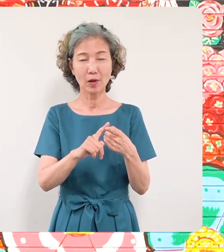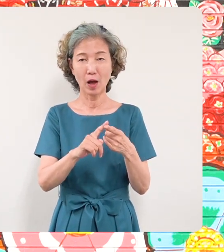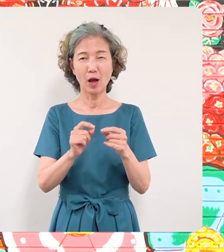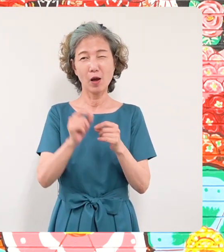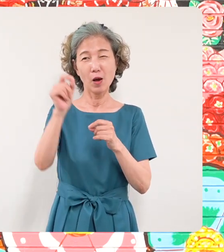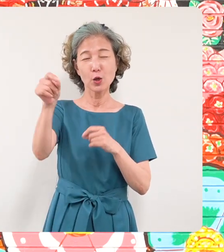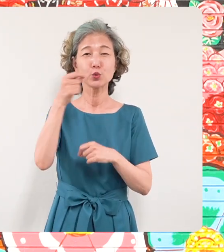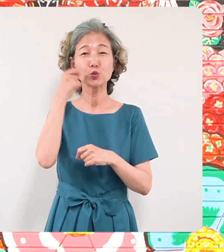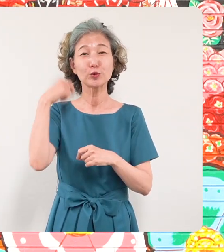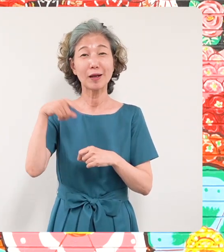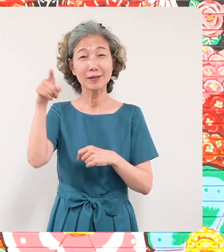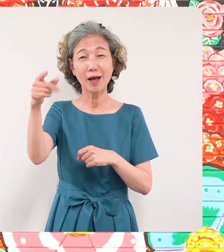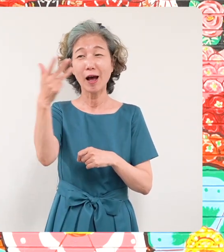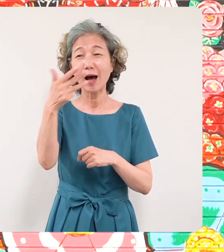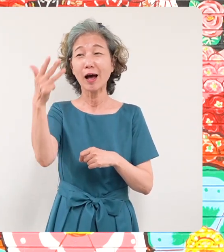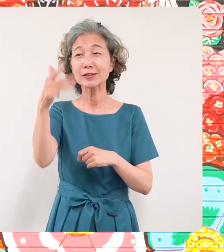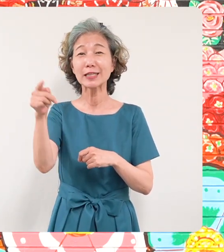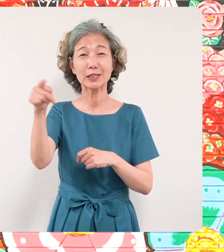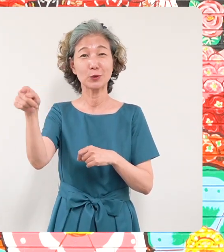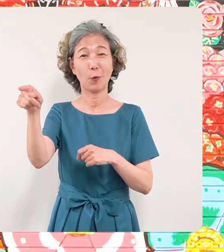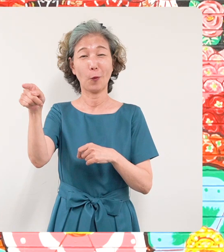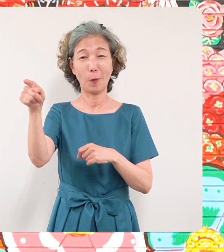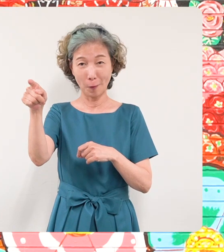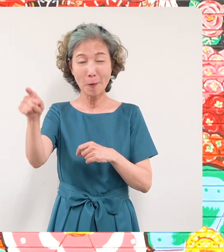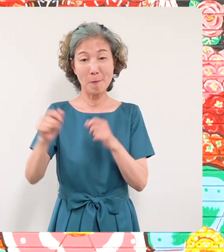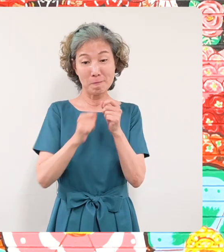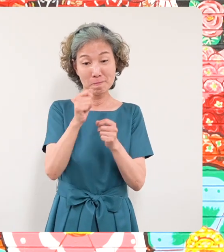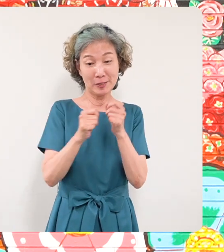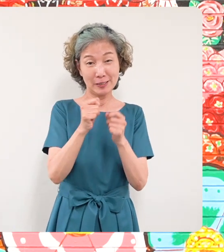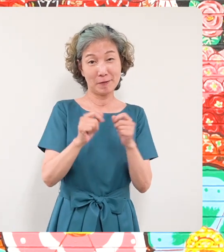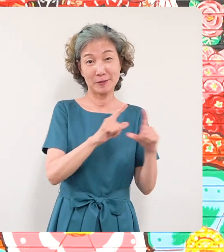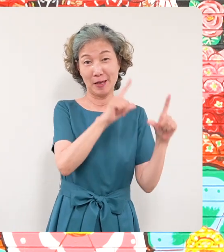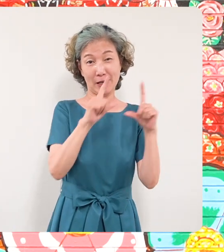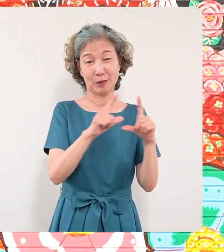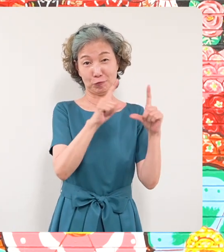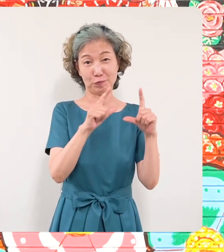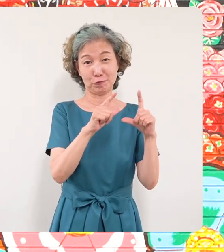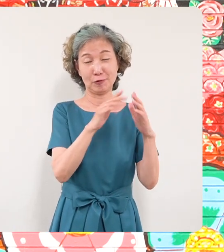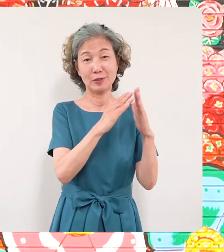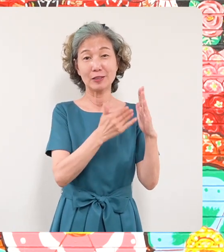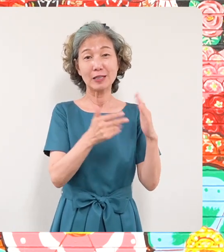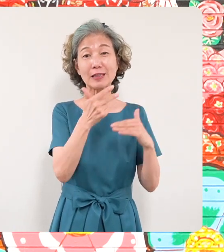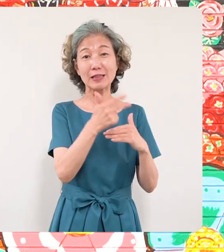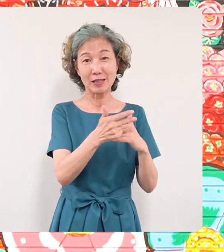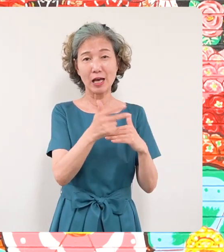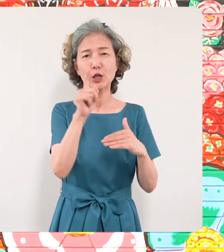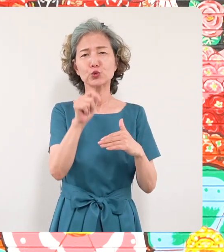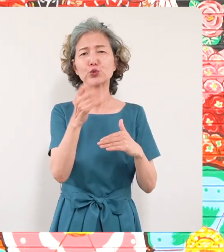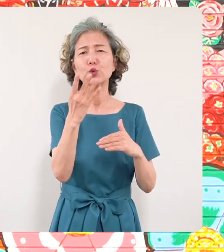離れた目黒の地で7世帯14名の方 が避難生活を余儀なくされております